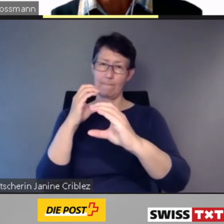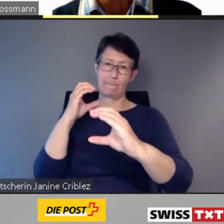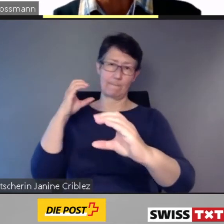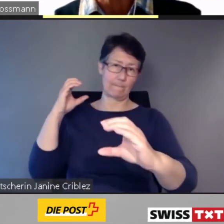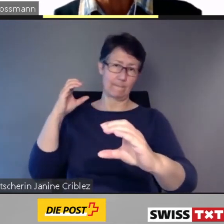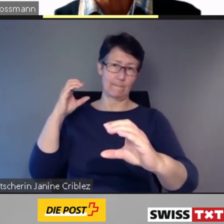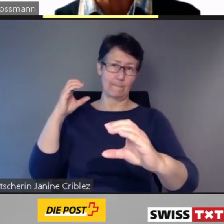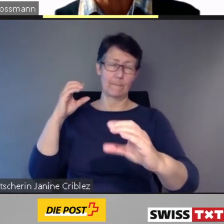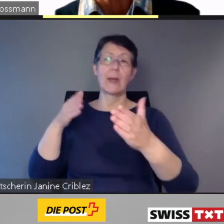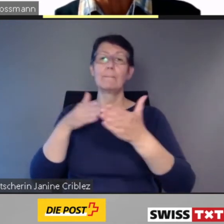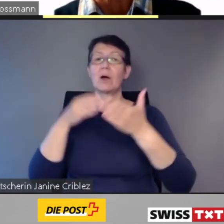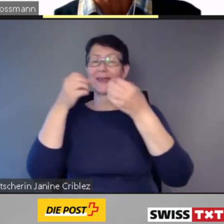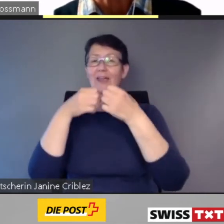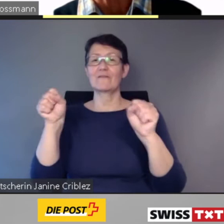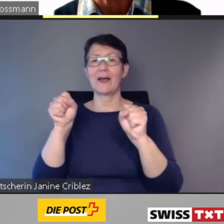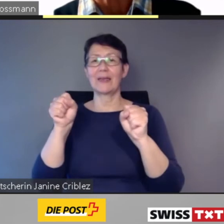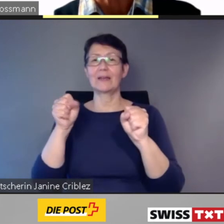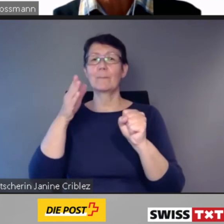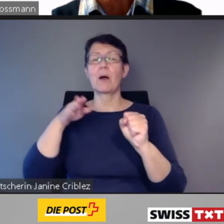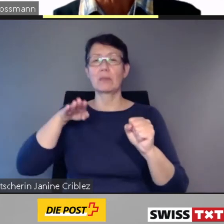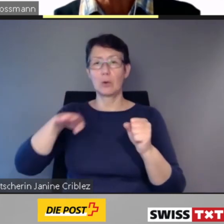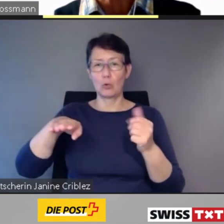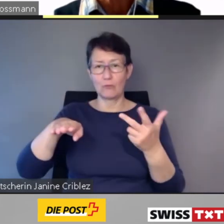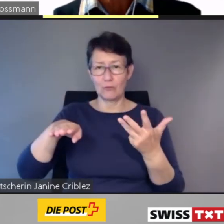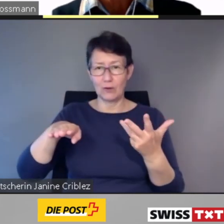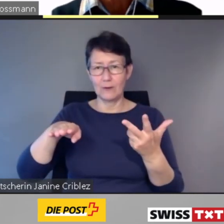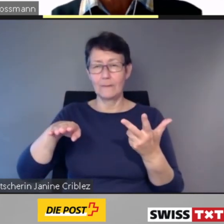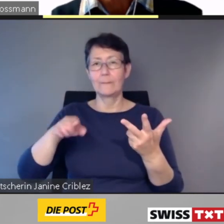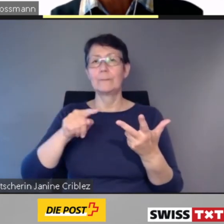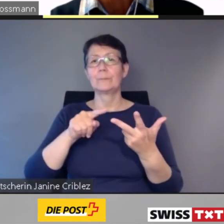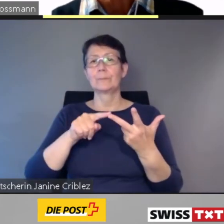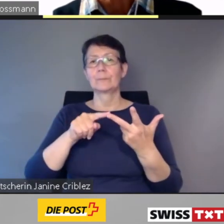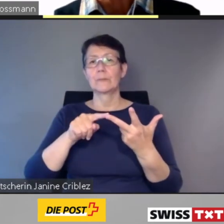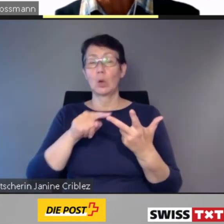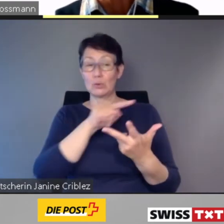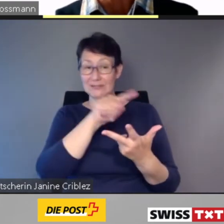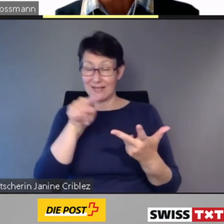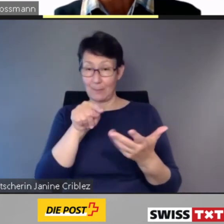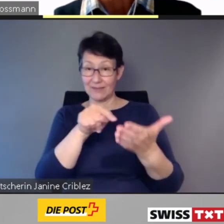und sie orientiert auch über ausserordentliche Ereignisse.